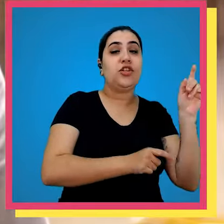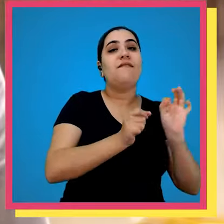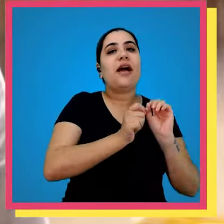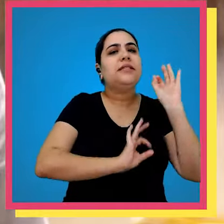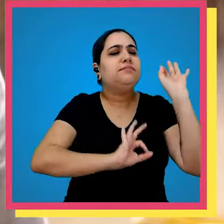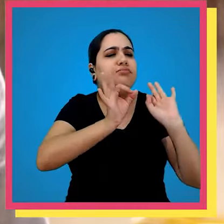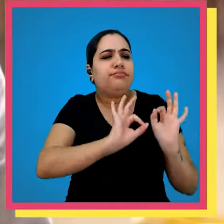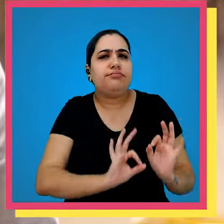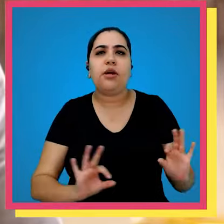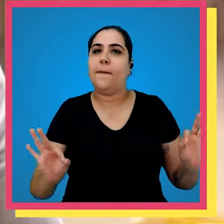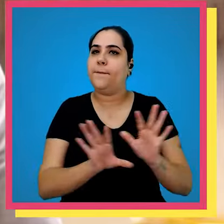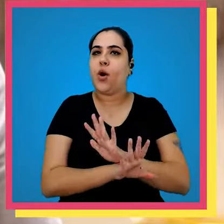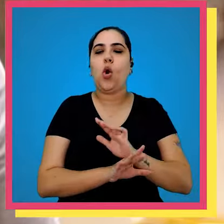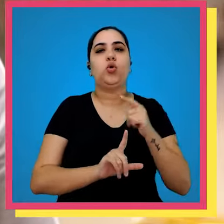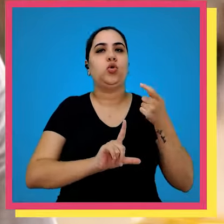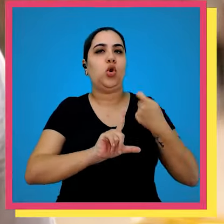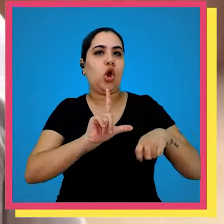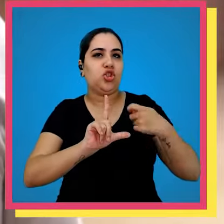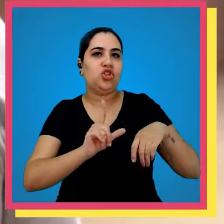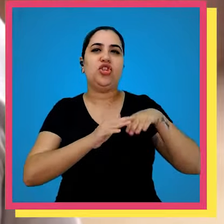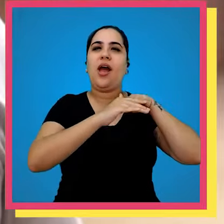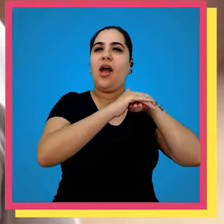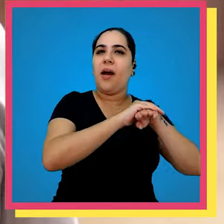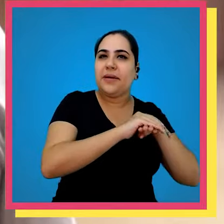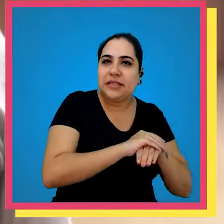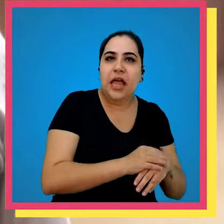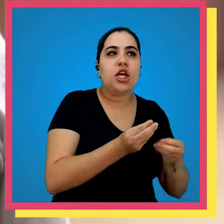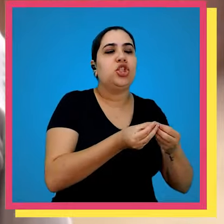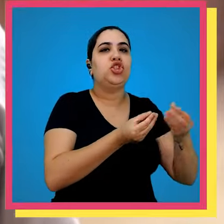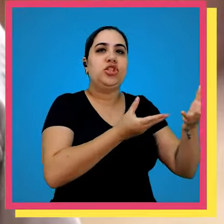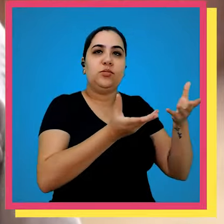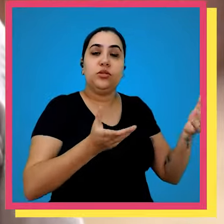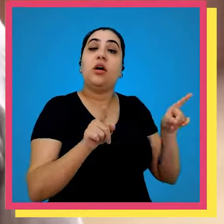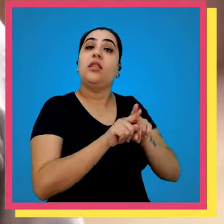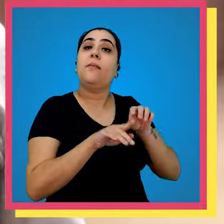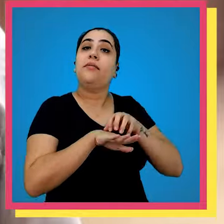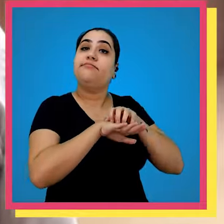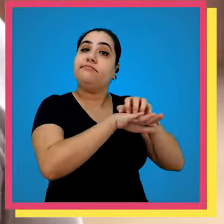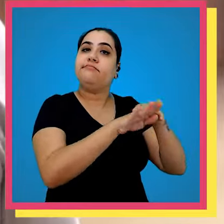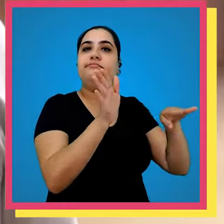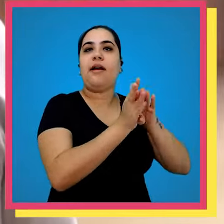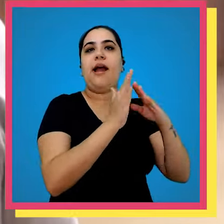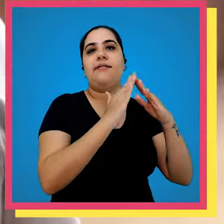cliente ele realiza todo o procedimento Logístico de armazenagem e Distribuição até a entrega no